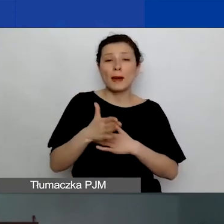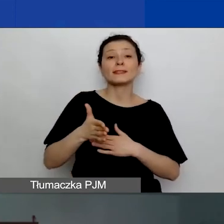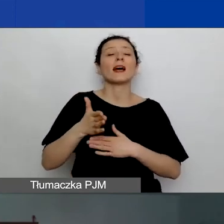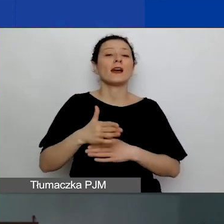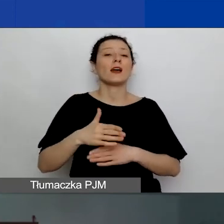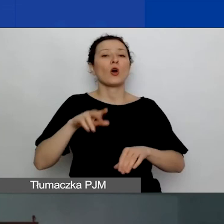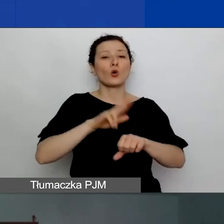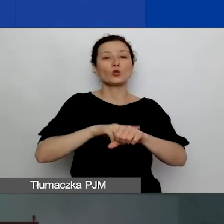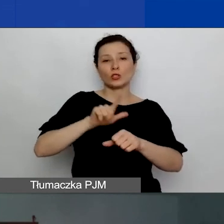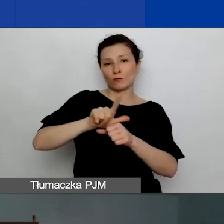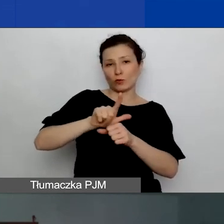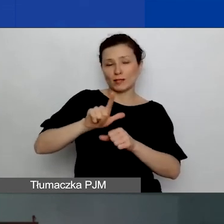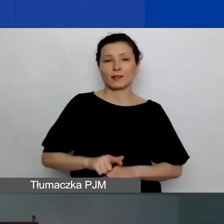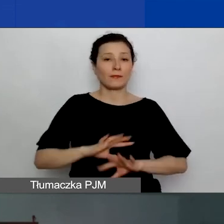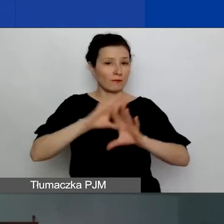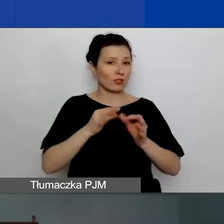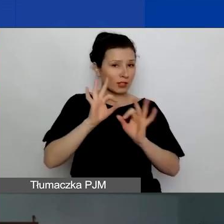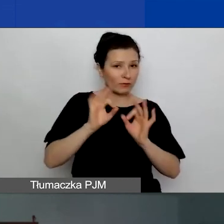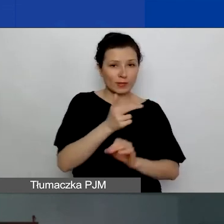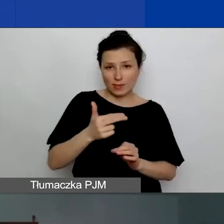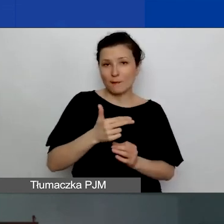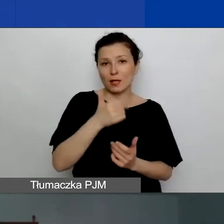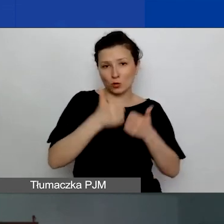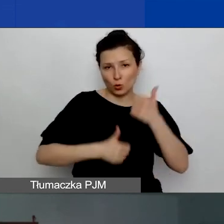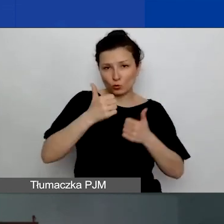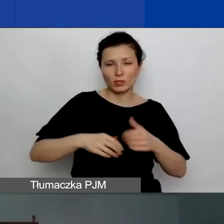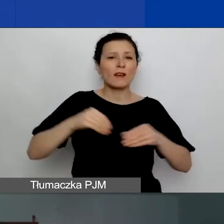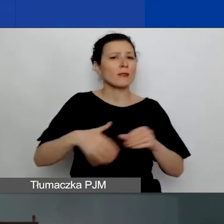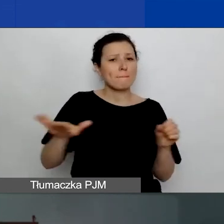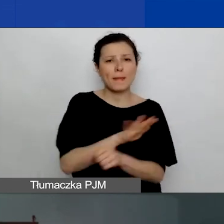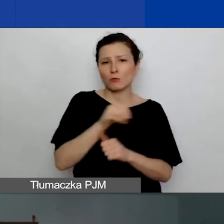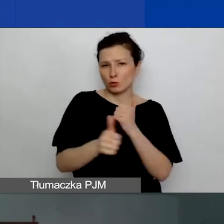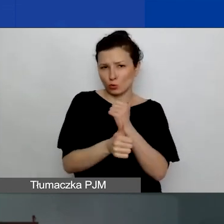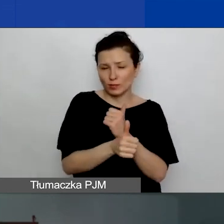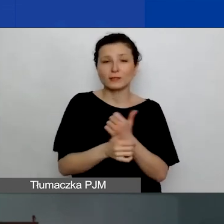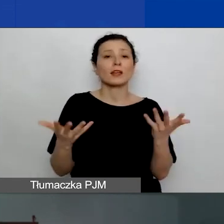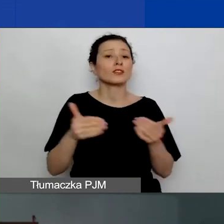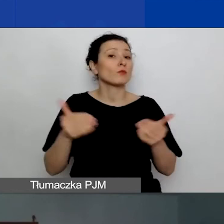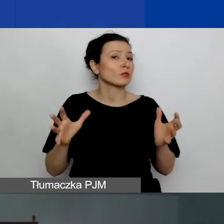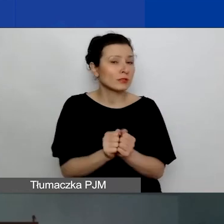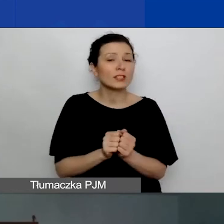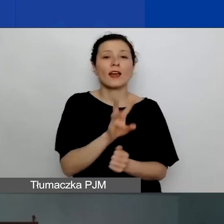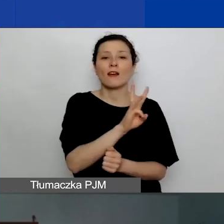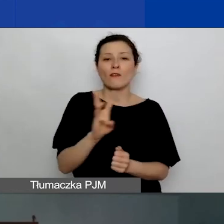Wszystkie informacje o konkursie wraz z pełną dokumentacją znajdują się na stronie programu